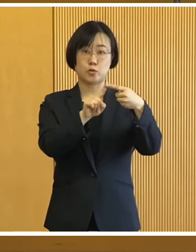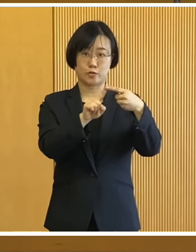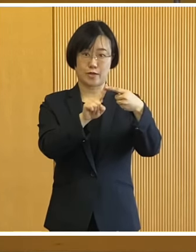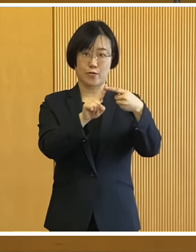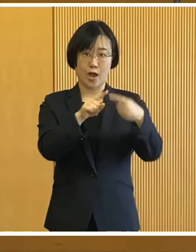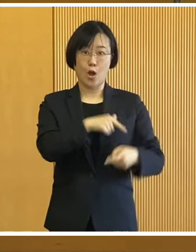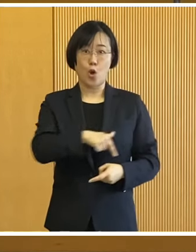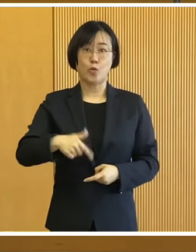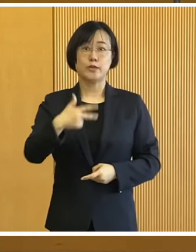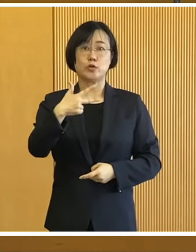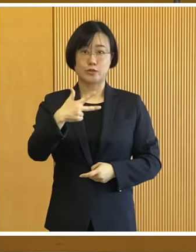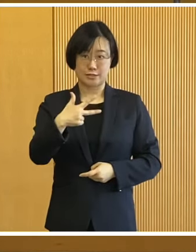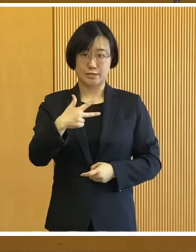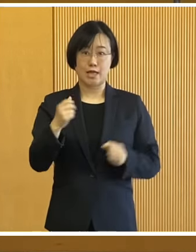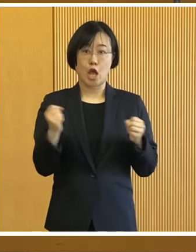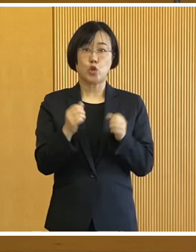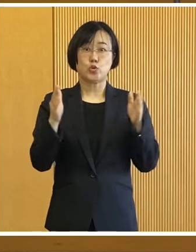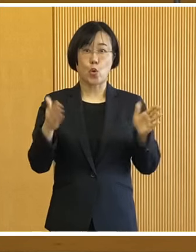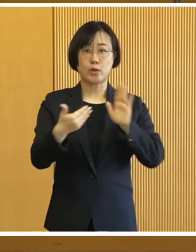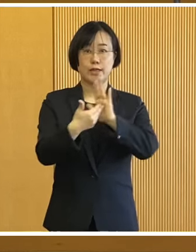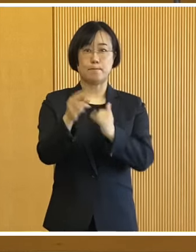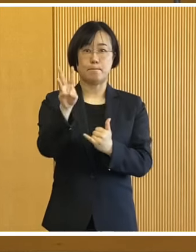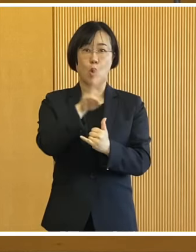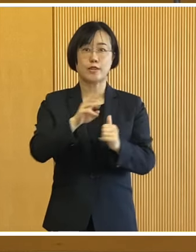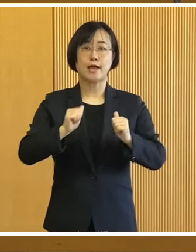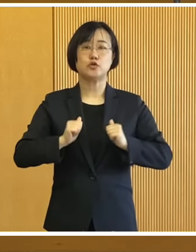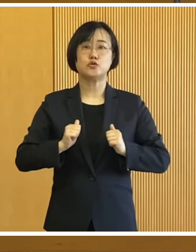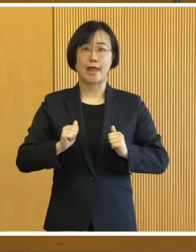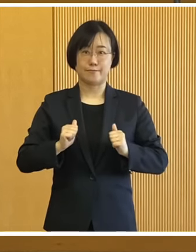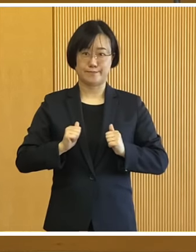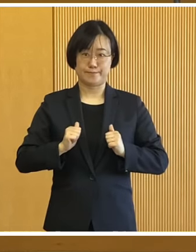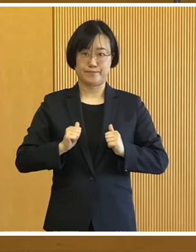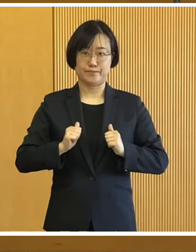1つ目は 帯広市冬季防災訓練について